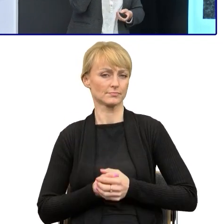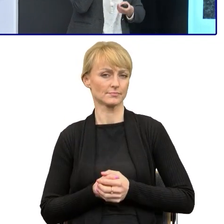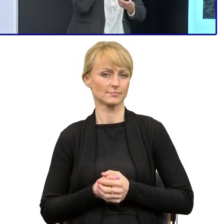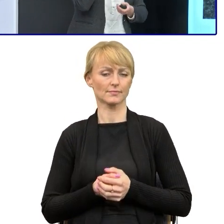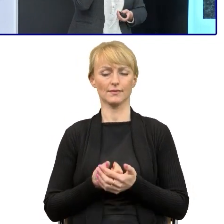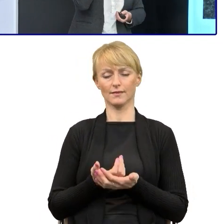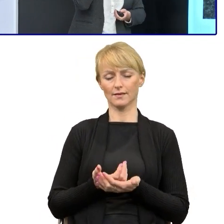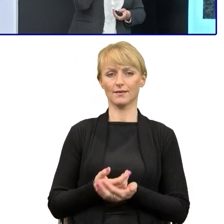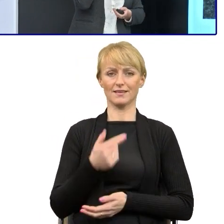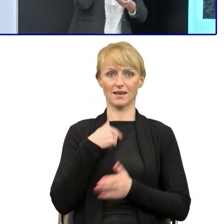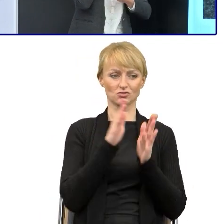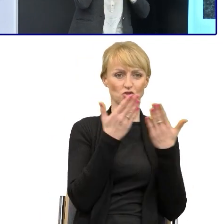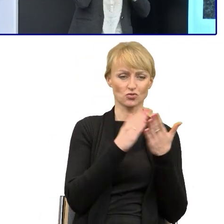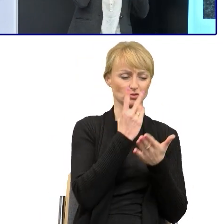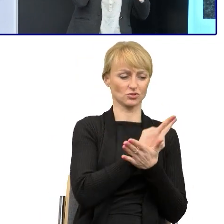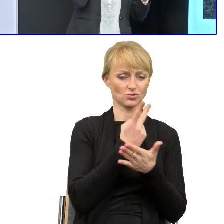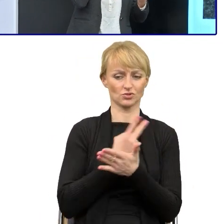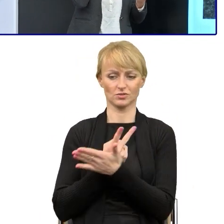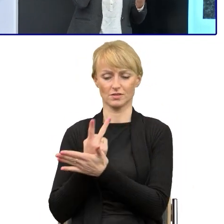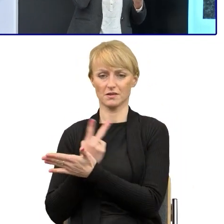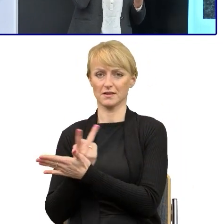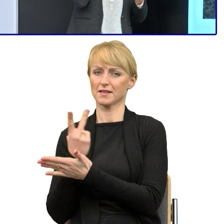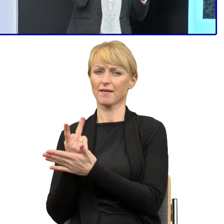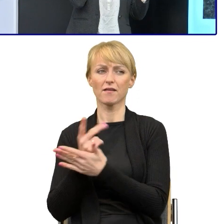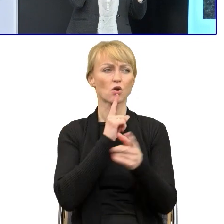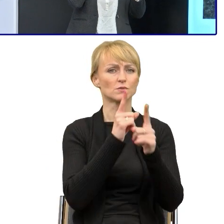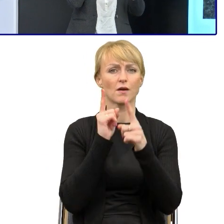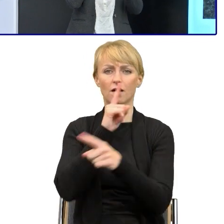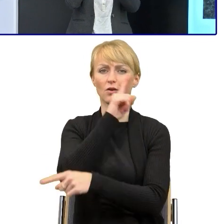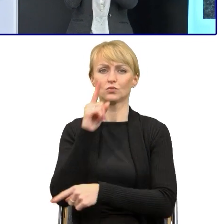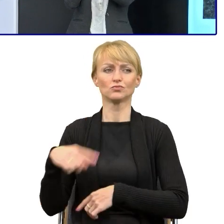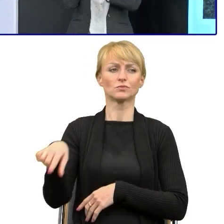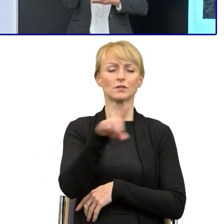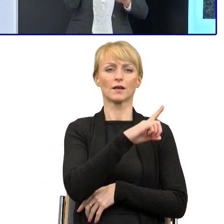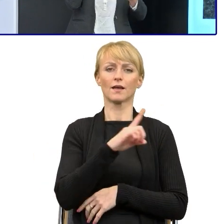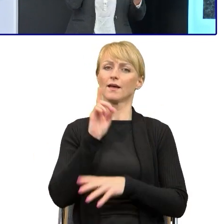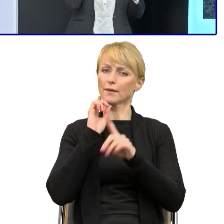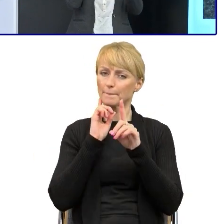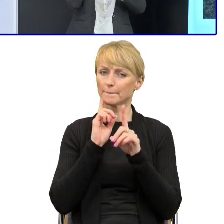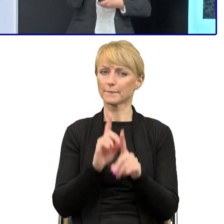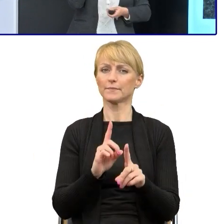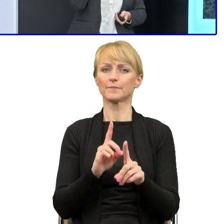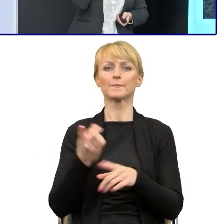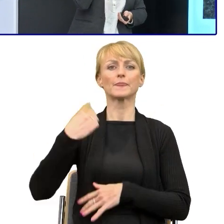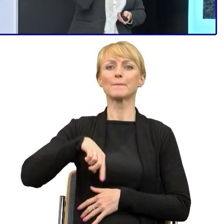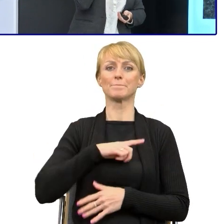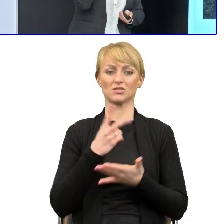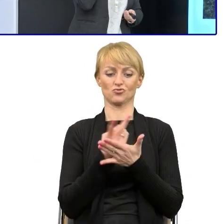Ale jak tak rozmawiam z ludźmi dookoła, to generalnie jest to coraz częsta sytuacja, że my czytamy naraz kilka książek, tak,